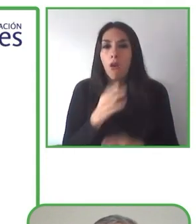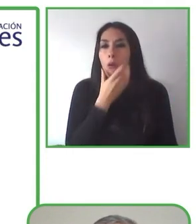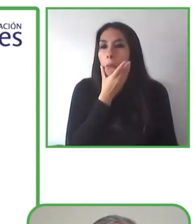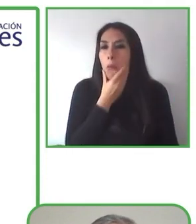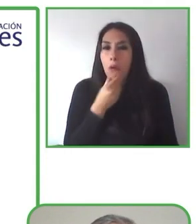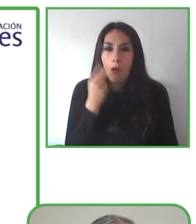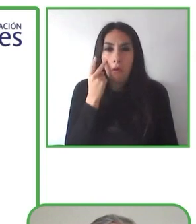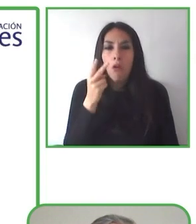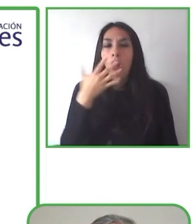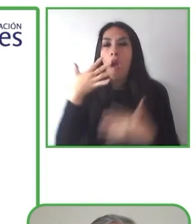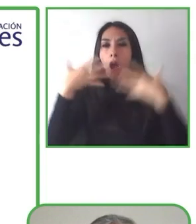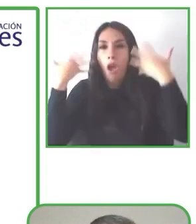turismo accesible.